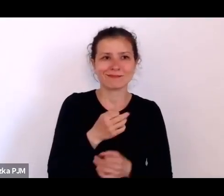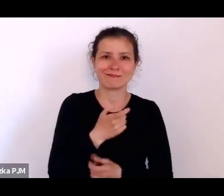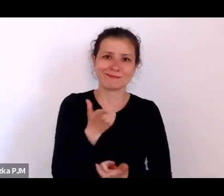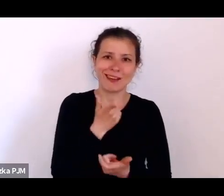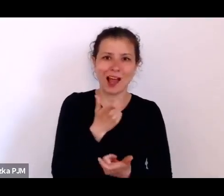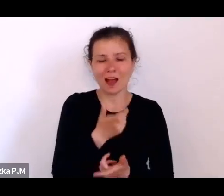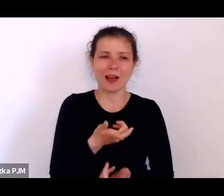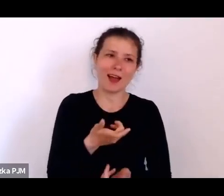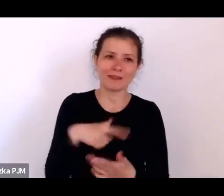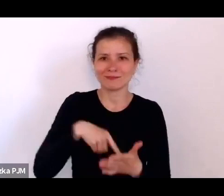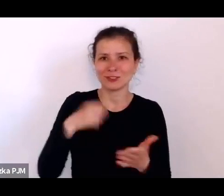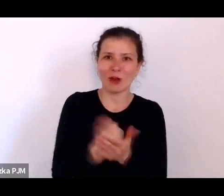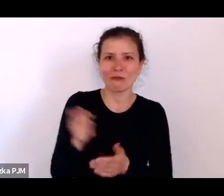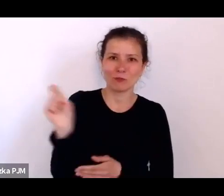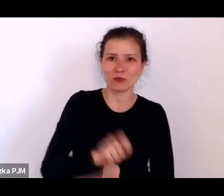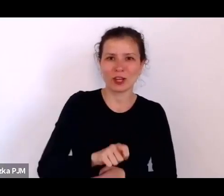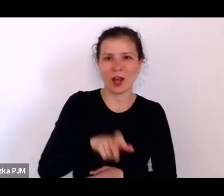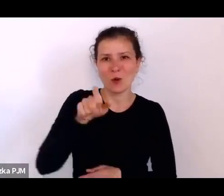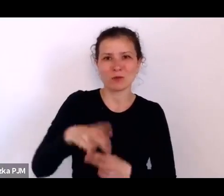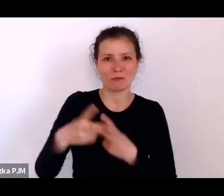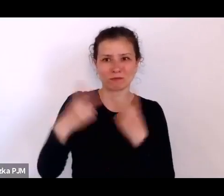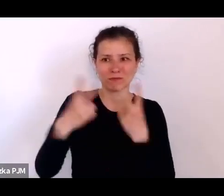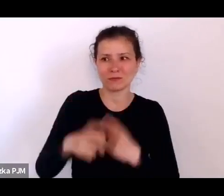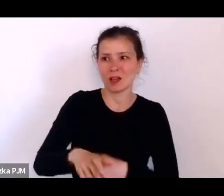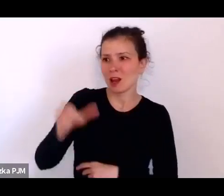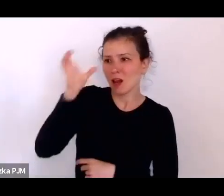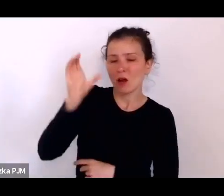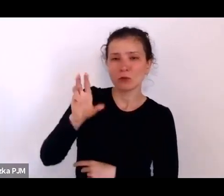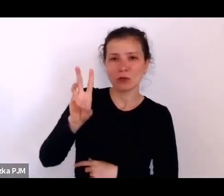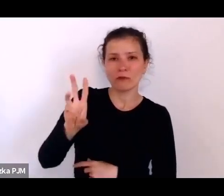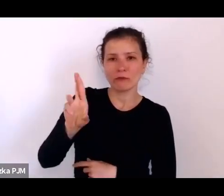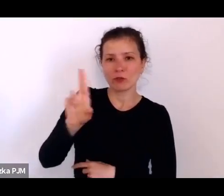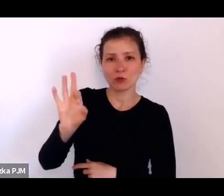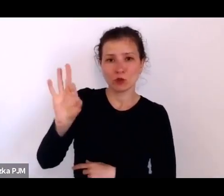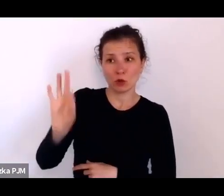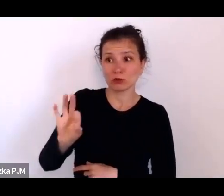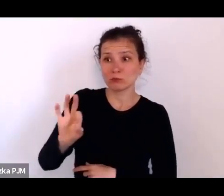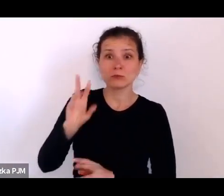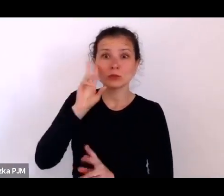no to Konrad Wrzos zorientował się i nawet napisał to w swoim reportażu